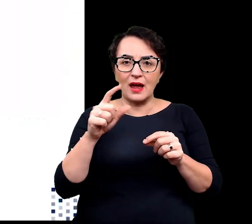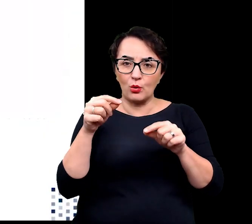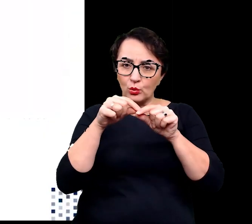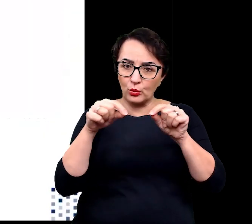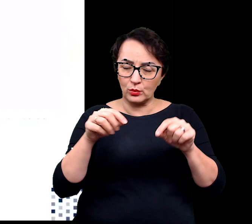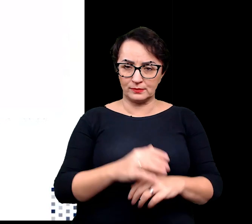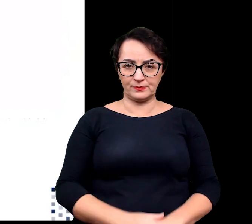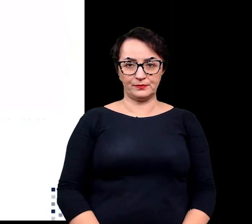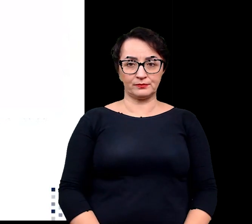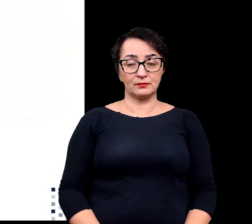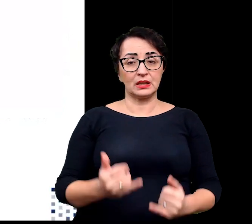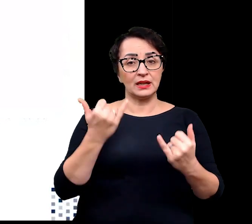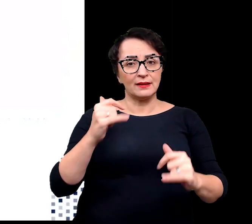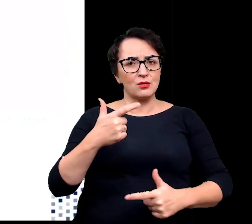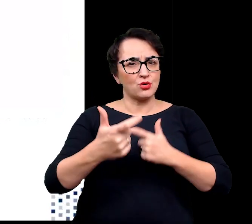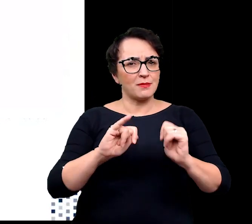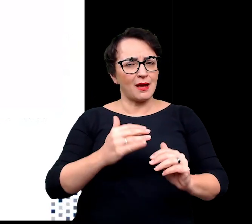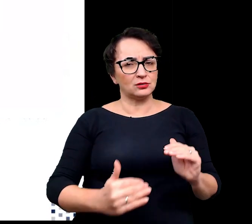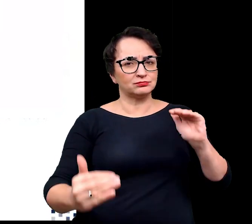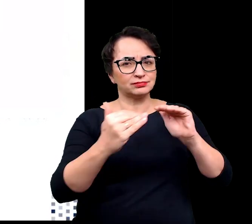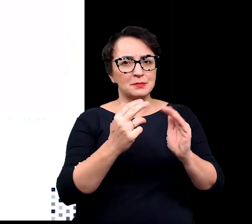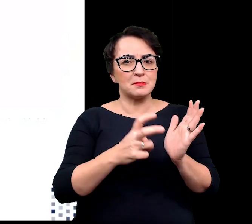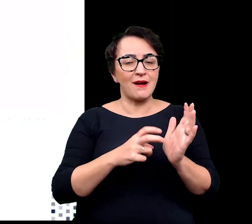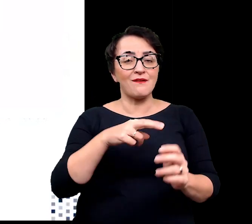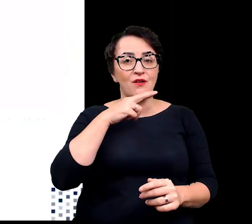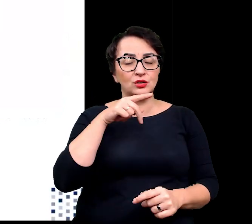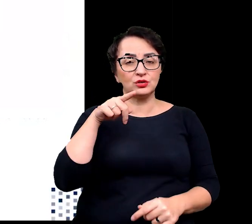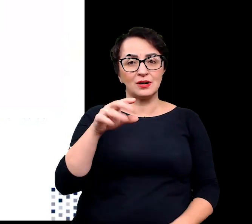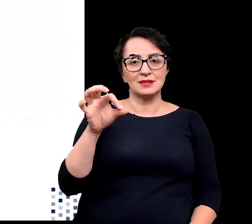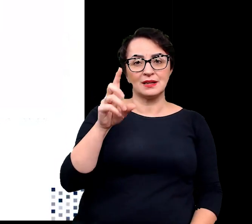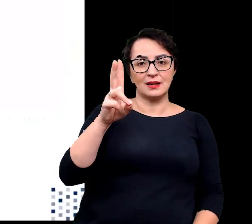Inną strategie adaptacji do niedoboru wody przyjęły z kolei sklerofity.